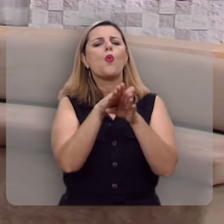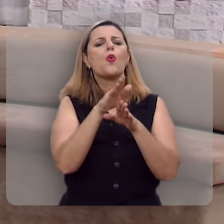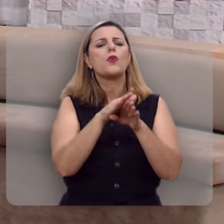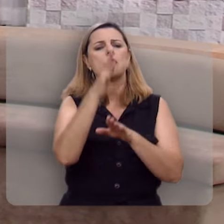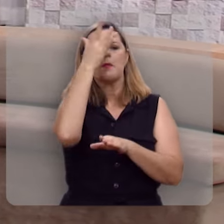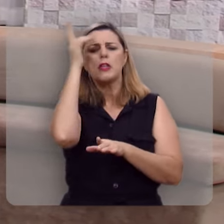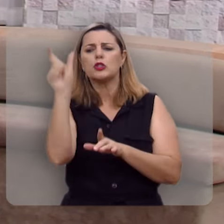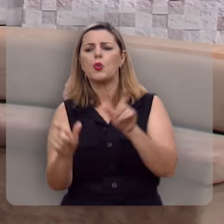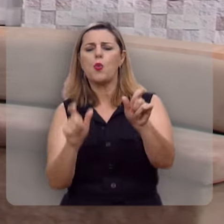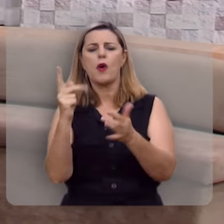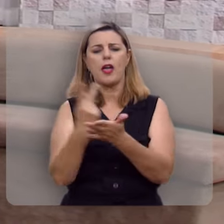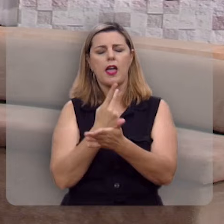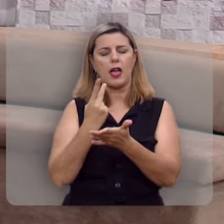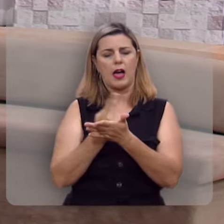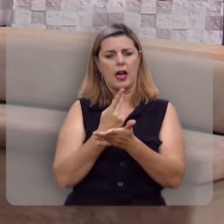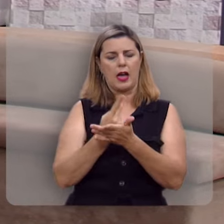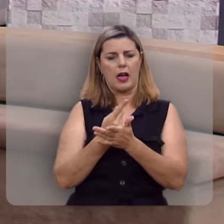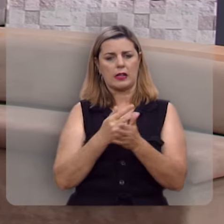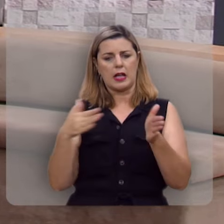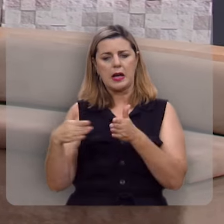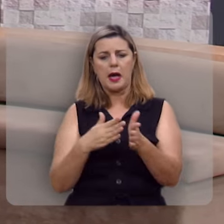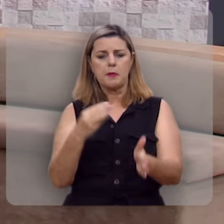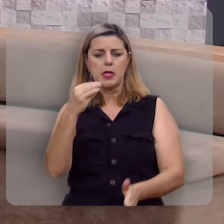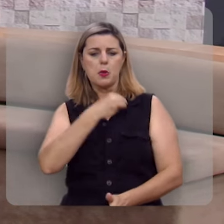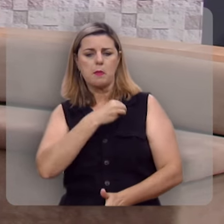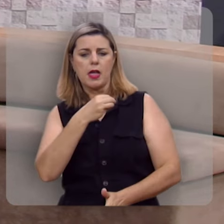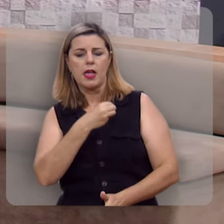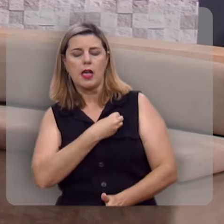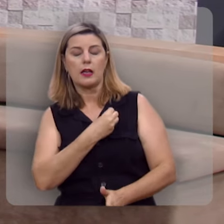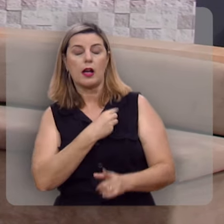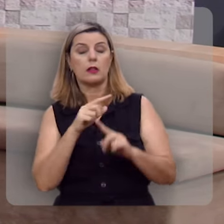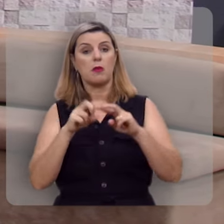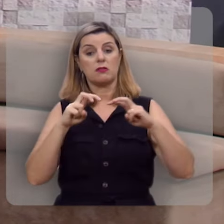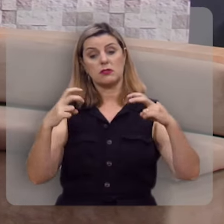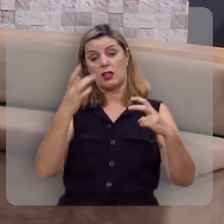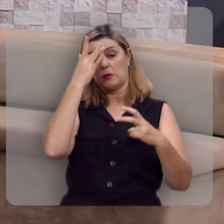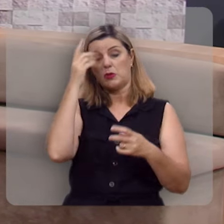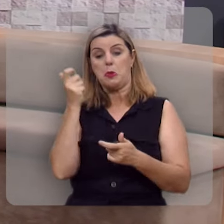não se detém no caminho dos pecadores, nem se assenta na roda dos escarnecedores.